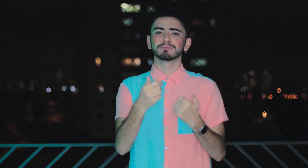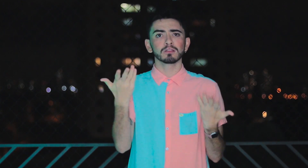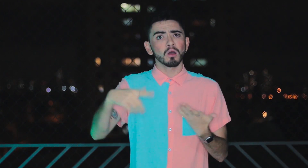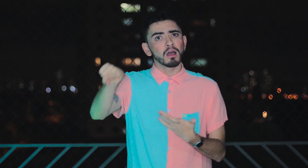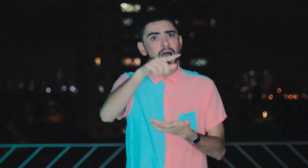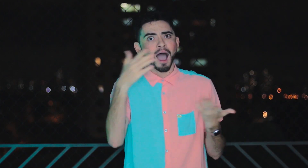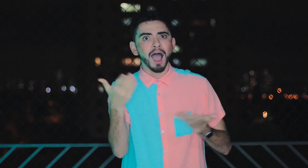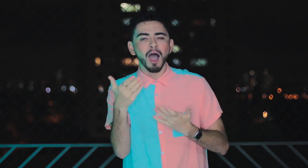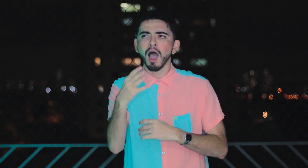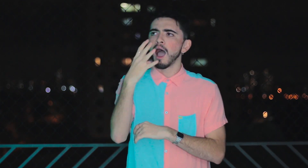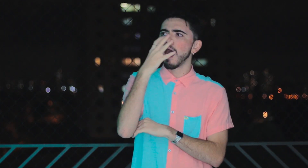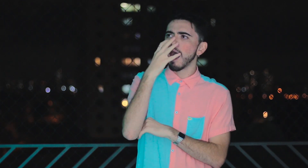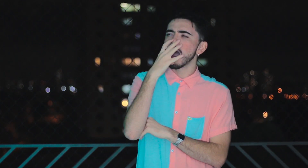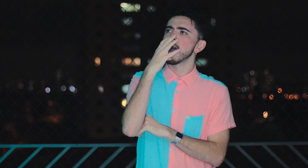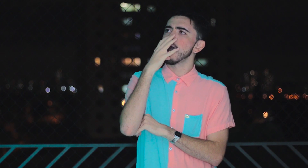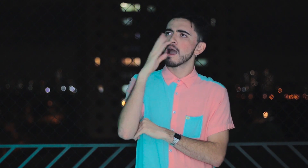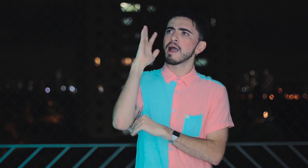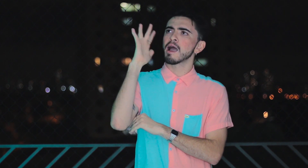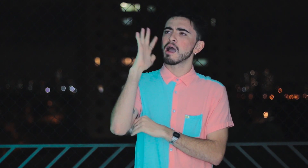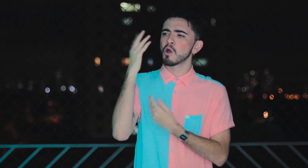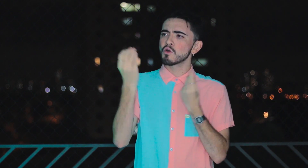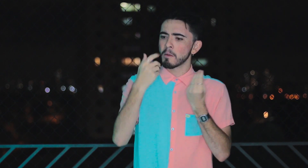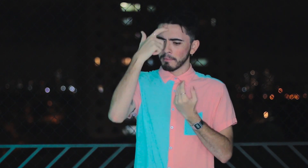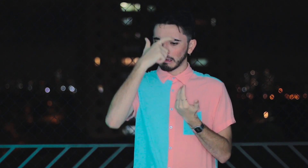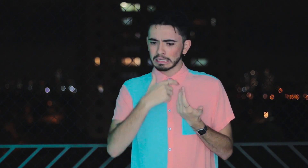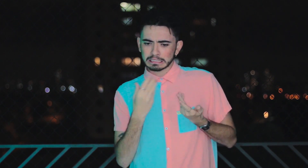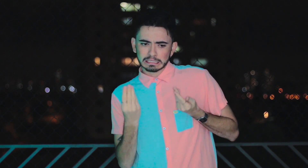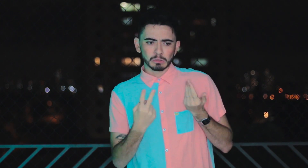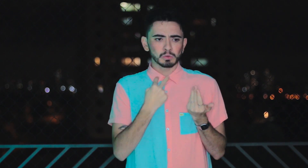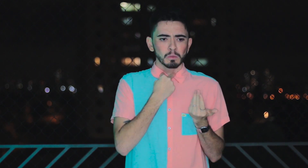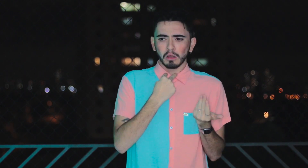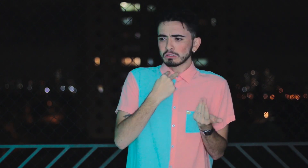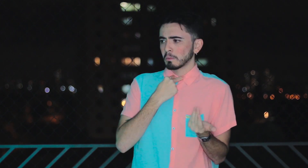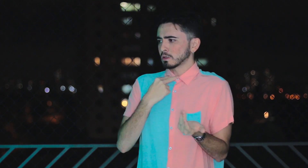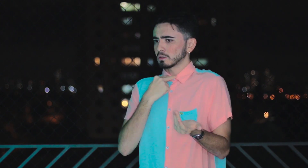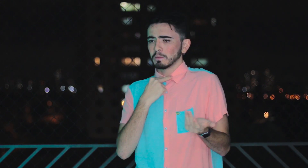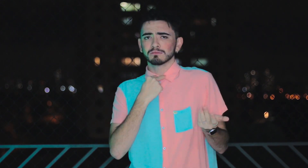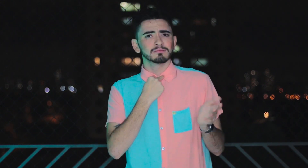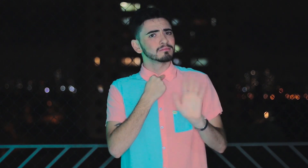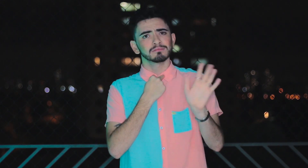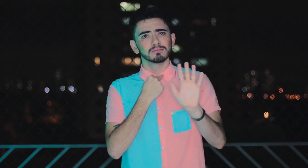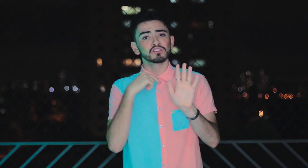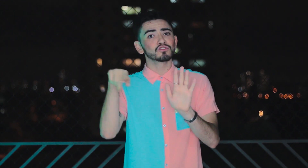Vocês que assistiram ao vídeo e se questionam sobre não poder isso ou aquilo. Deixa disso!